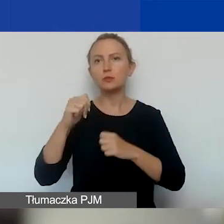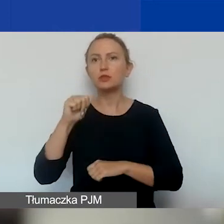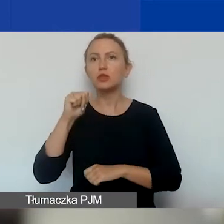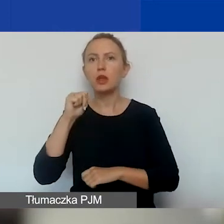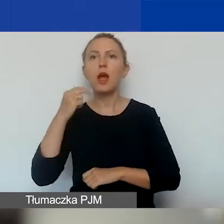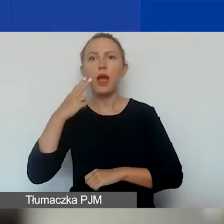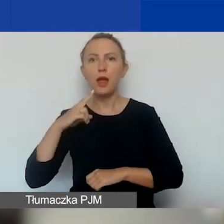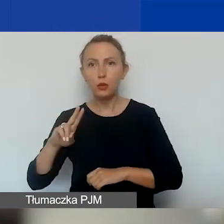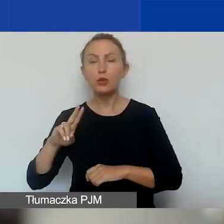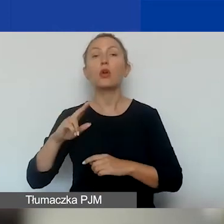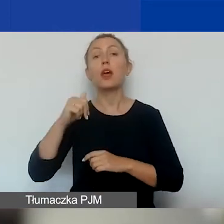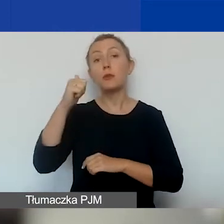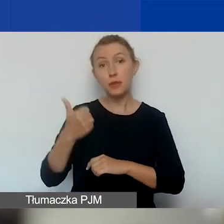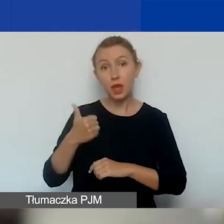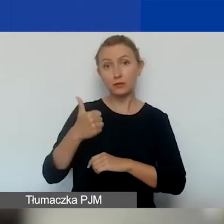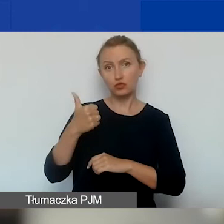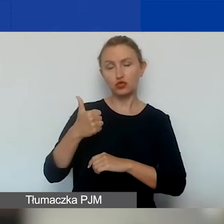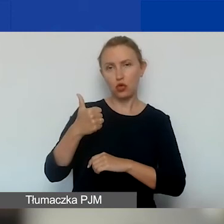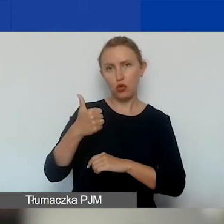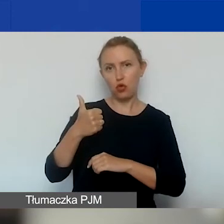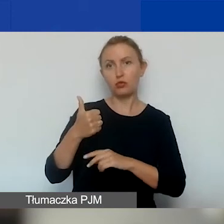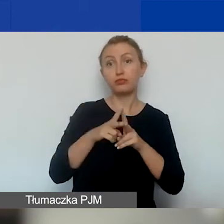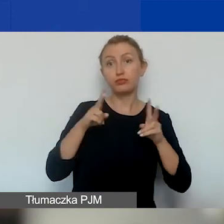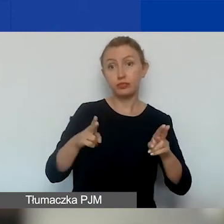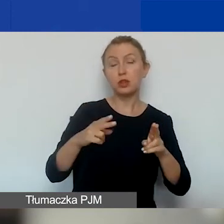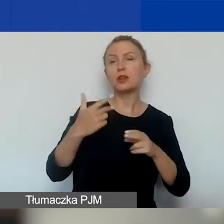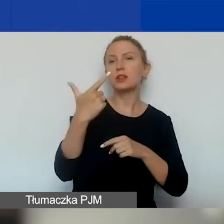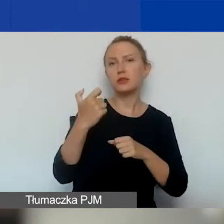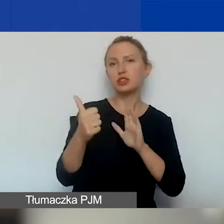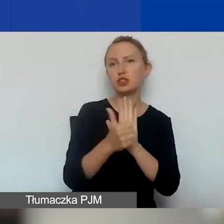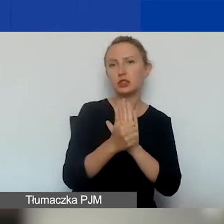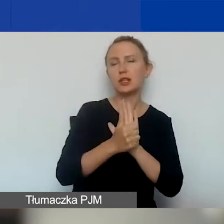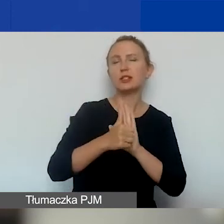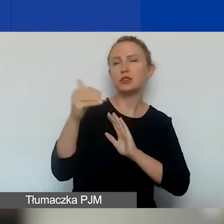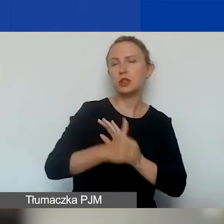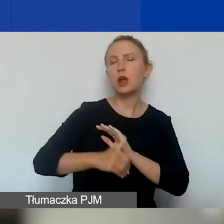Na pierwszą turę przeznaczamy 216 828 euro,